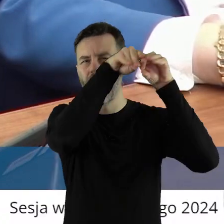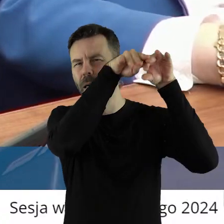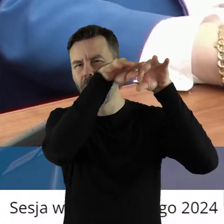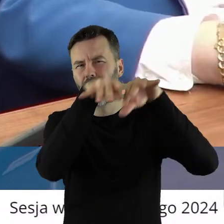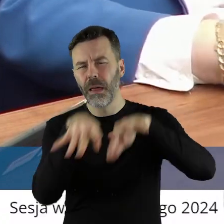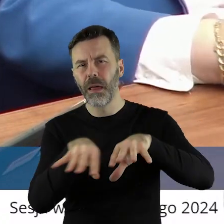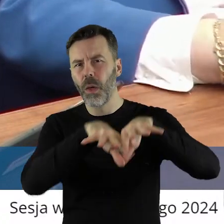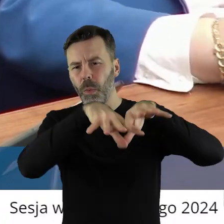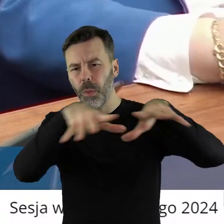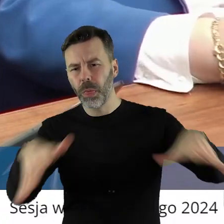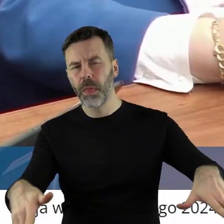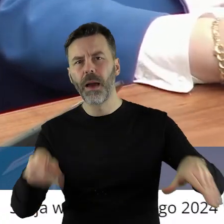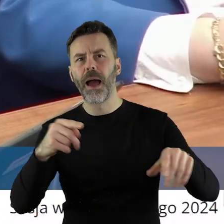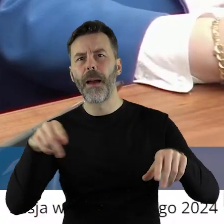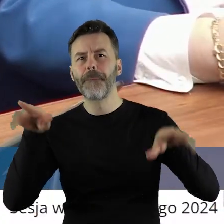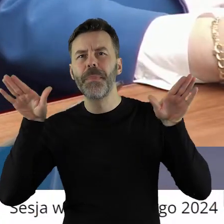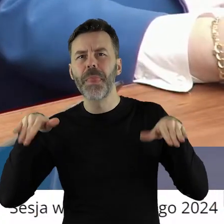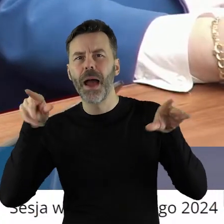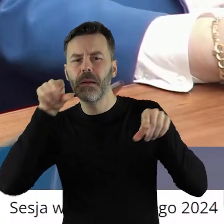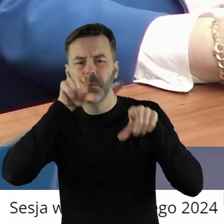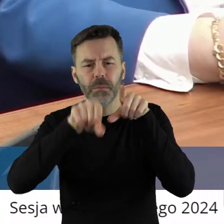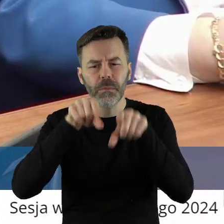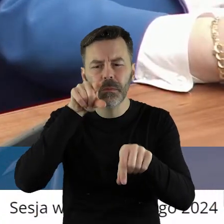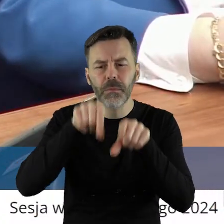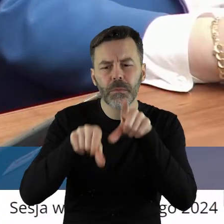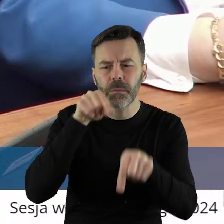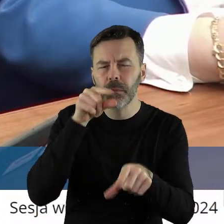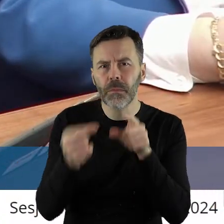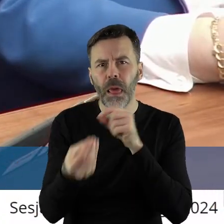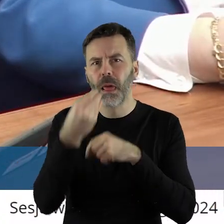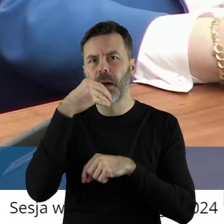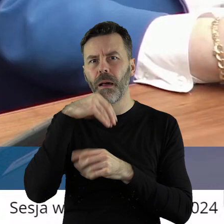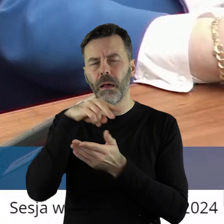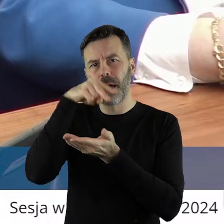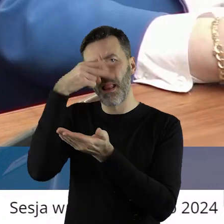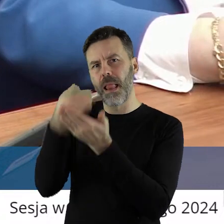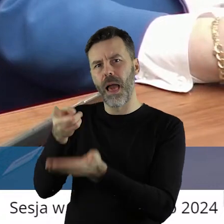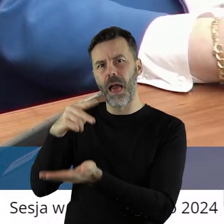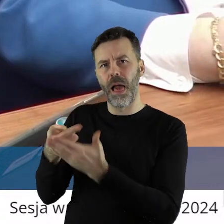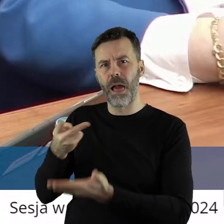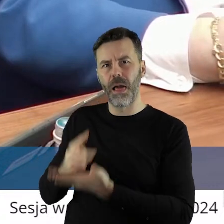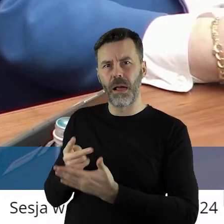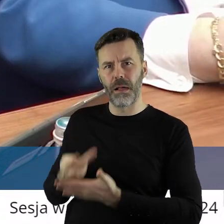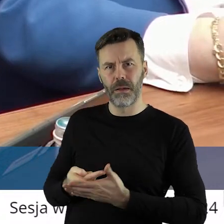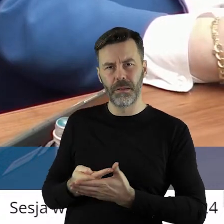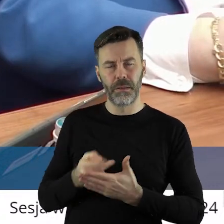czy jakieś inne ptactwo pojadło tych produktów, to leżały na torach. Nie wiem,